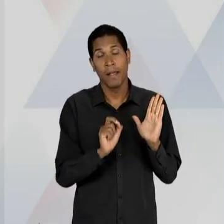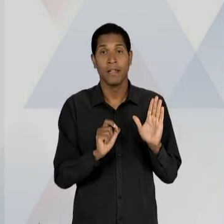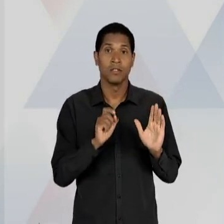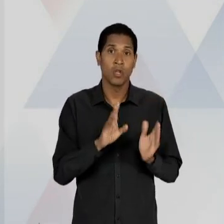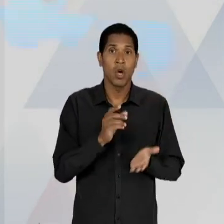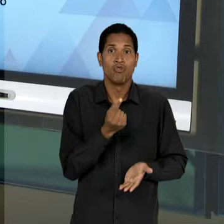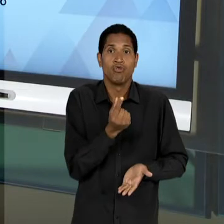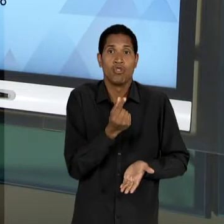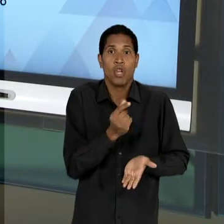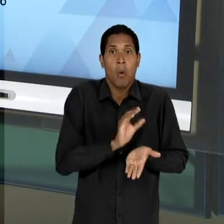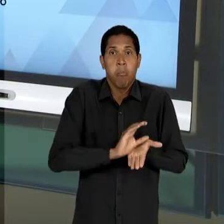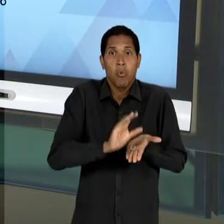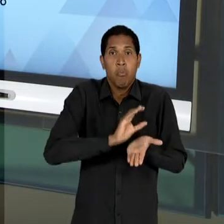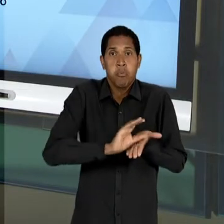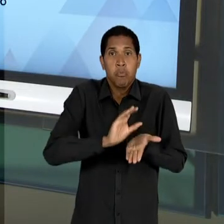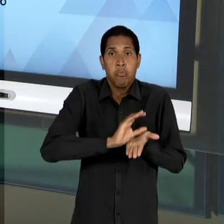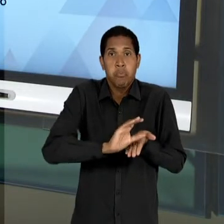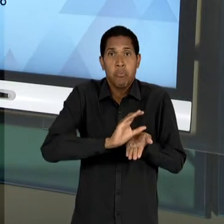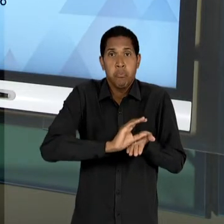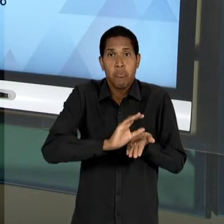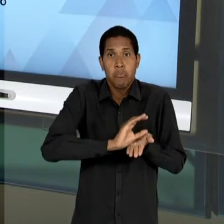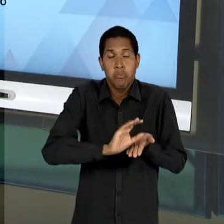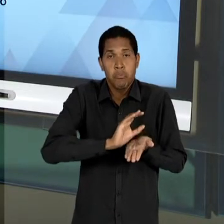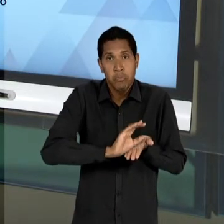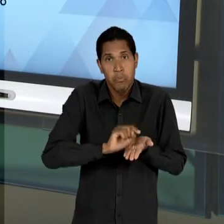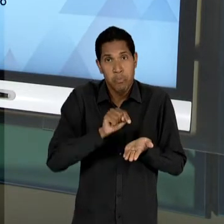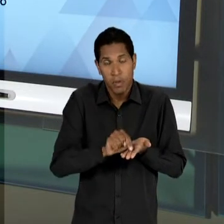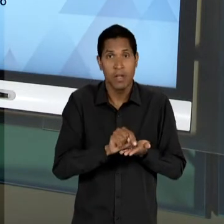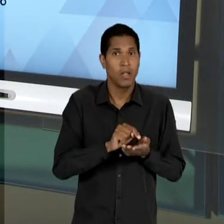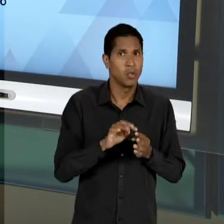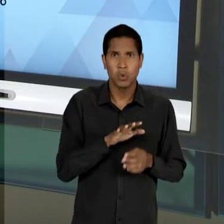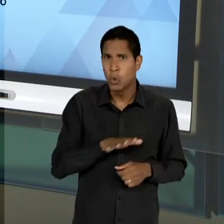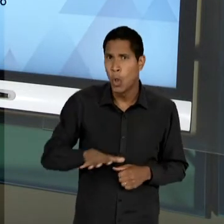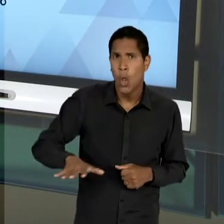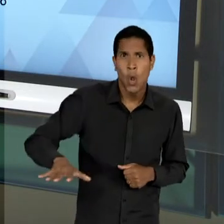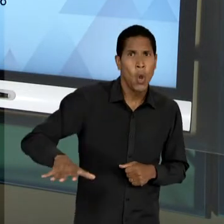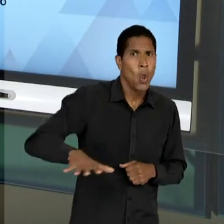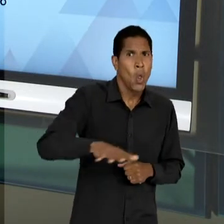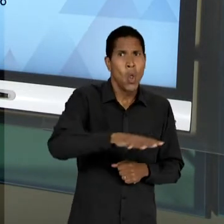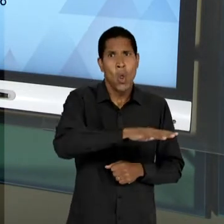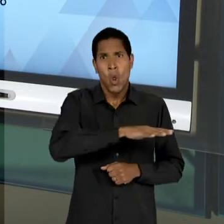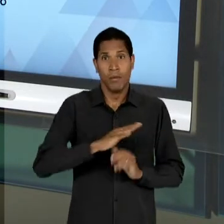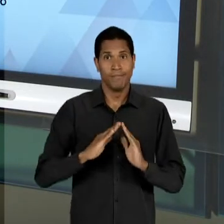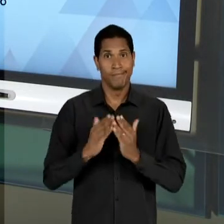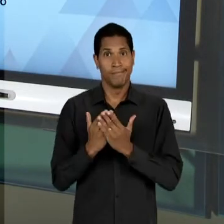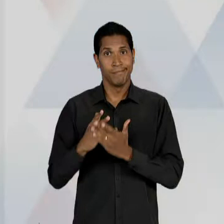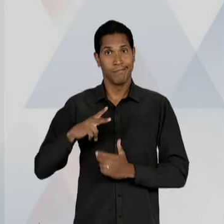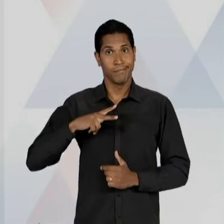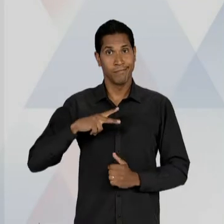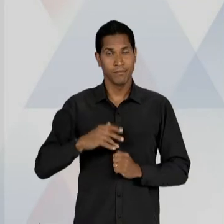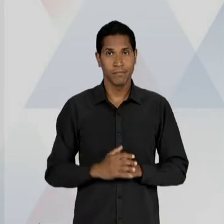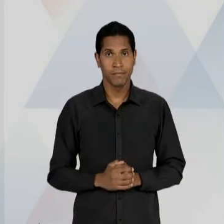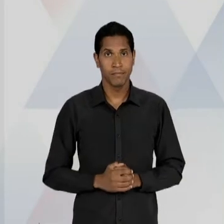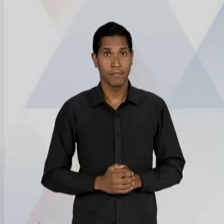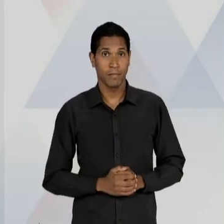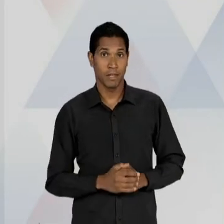RECURSOS, PARA FINANCIAR, INCLUSIVE, TODA A MALHA DA EDUCAÇÃO PRIVADA E A QUALIDADE DA EDUCAÇÃO